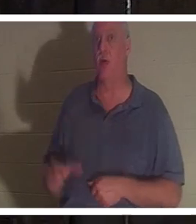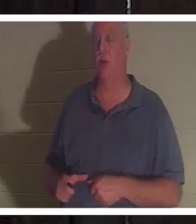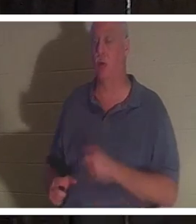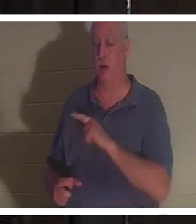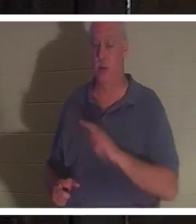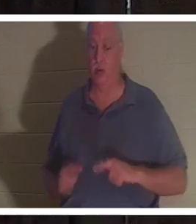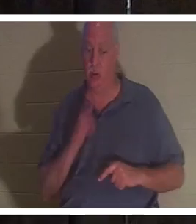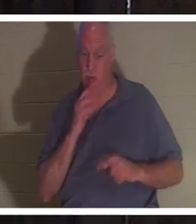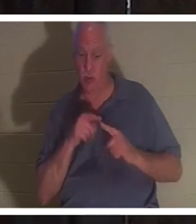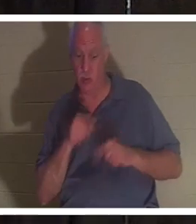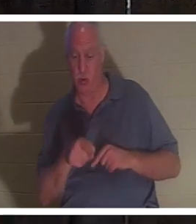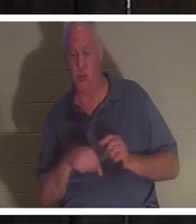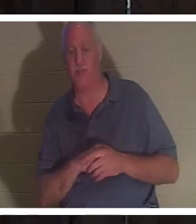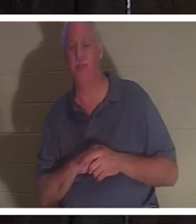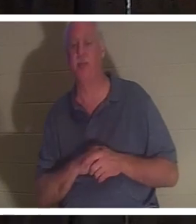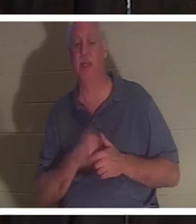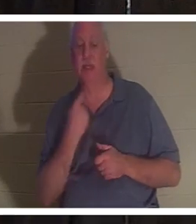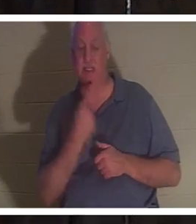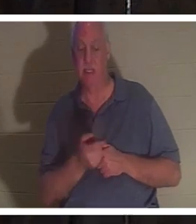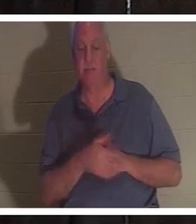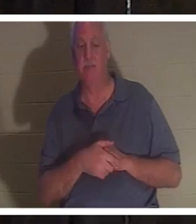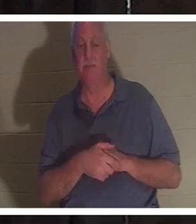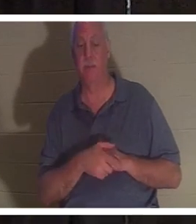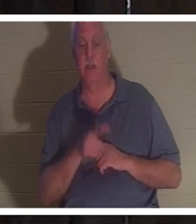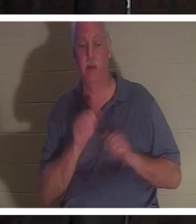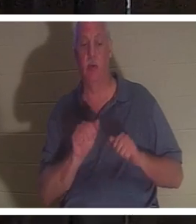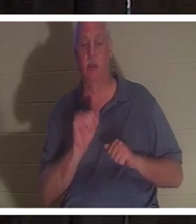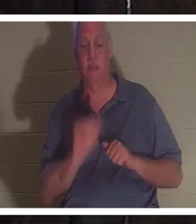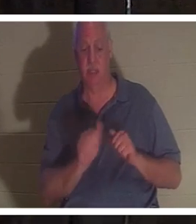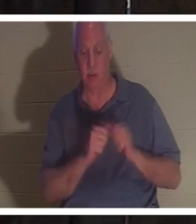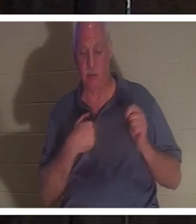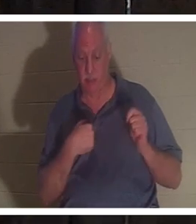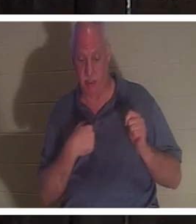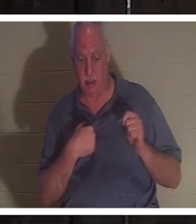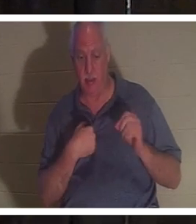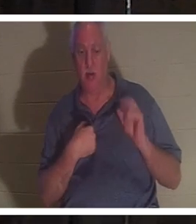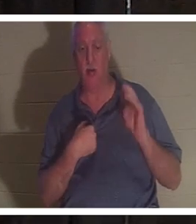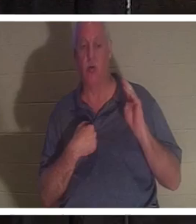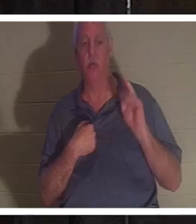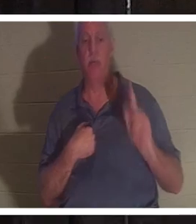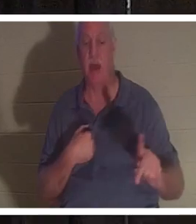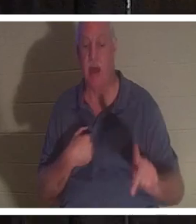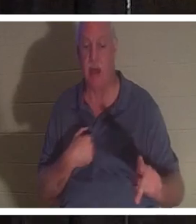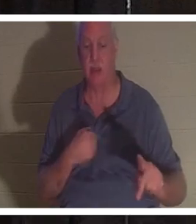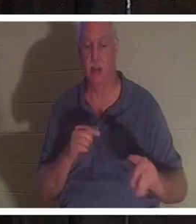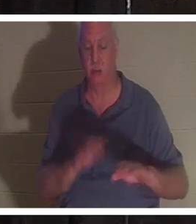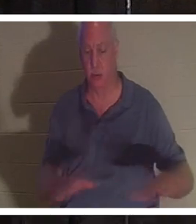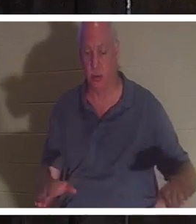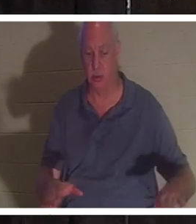lui a parlé et a dit que vous pouvez rester avec moi, ou vous pouvez retourner auprès de vos enfants. Elle avait quatre